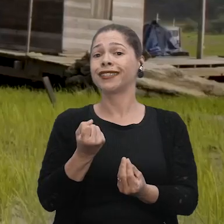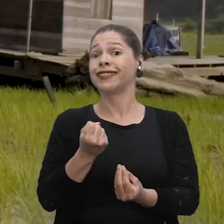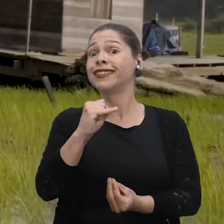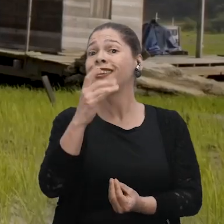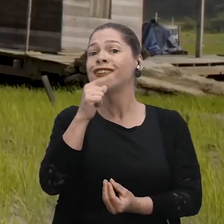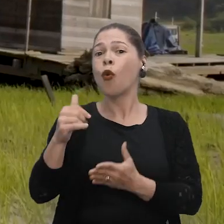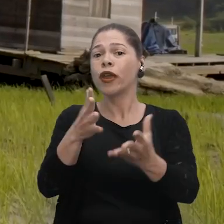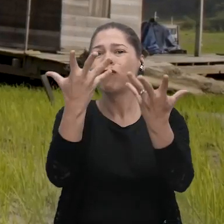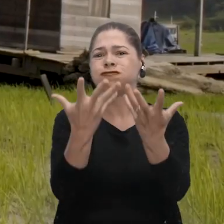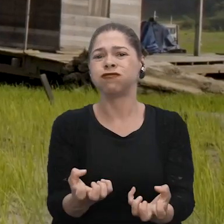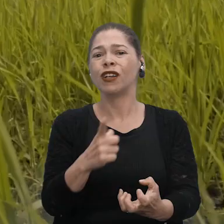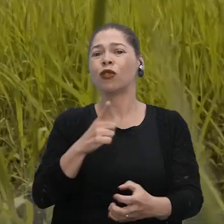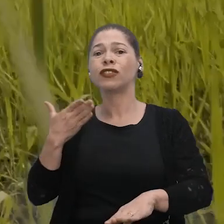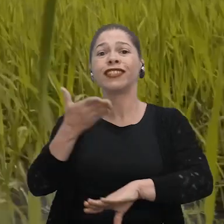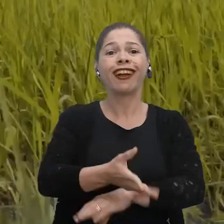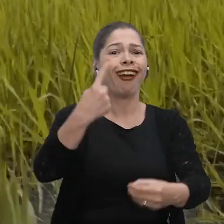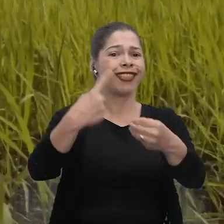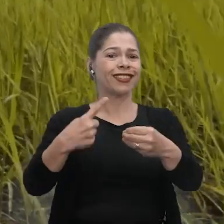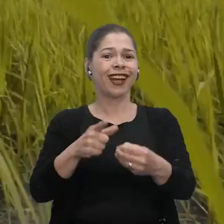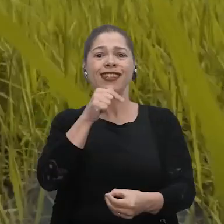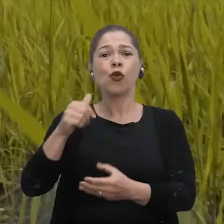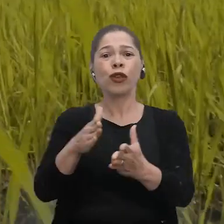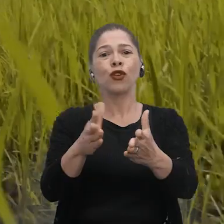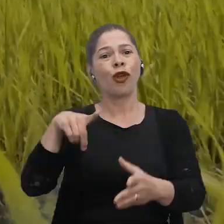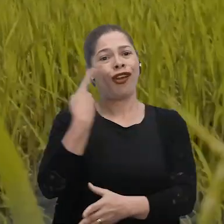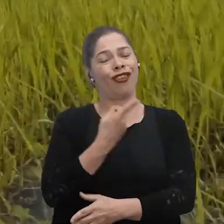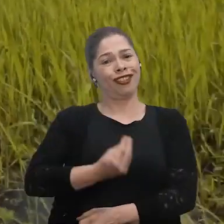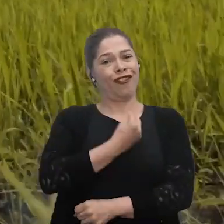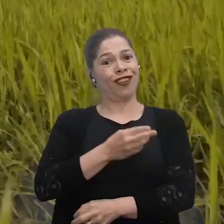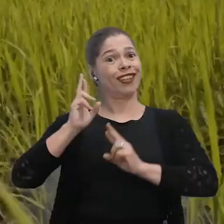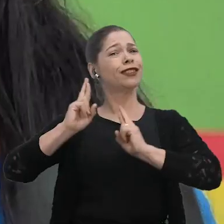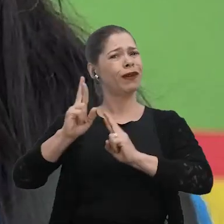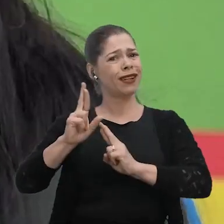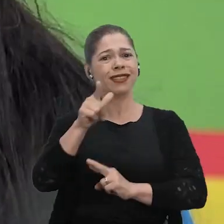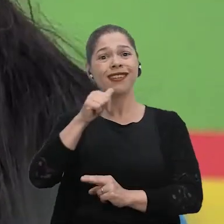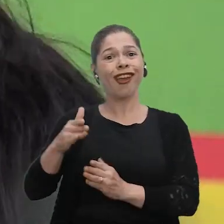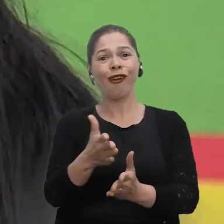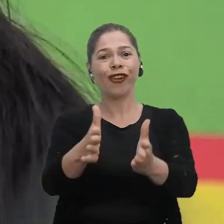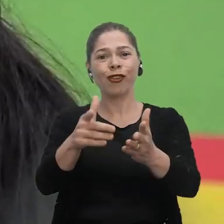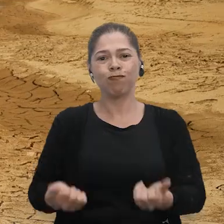Se não tiver o rio, como que a gente vai chegar até a cidade? Rio pra nós é a nossa vida. A nossa esperança é o rio, né?